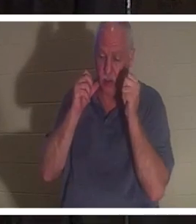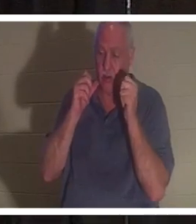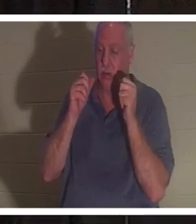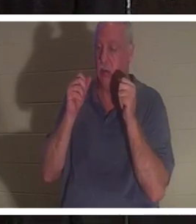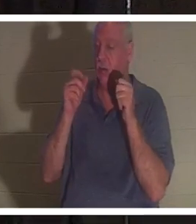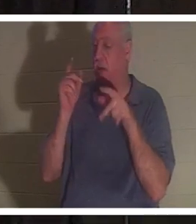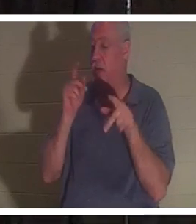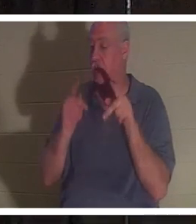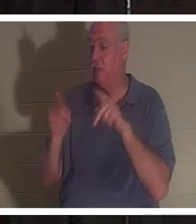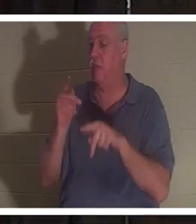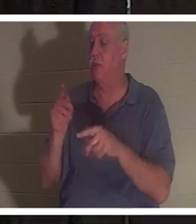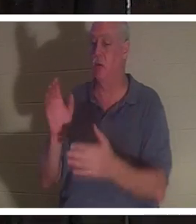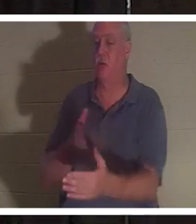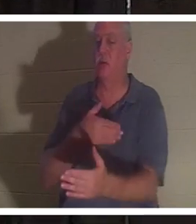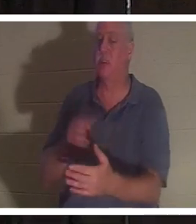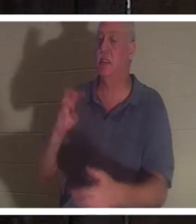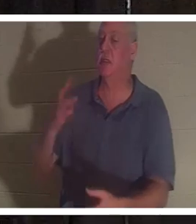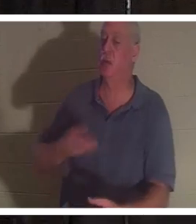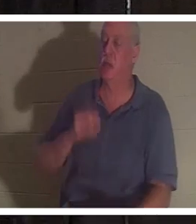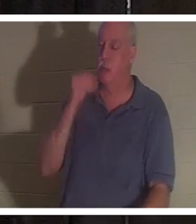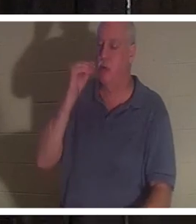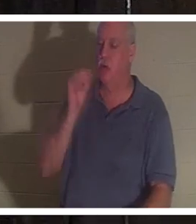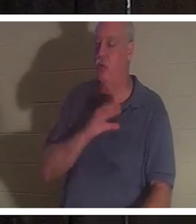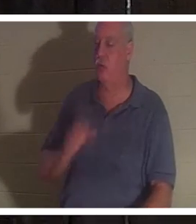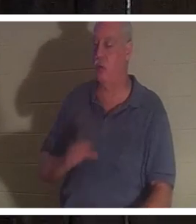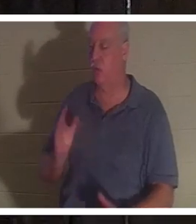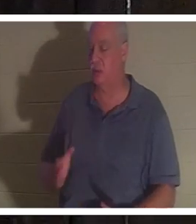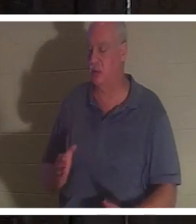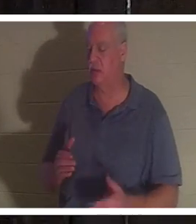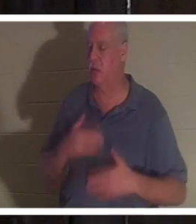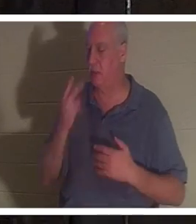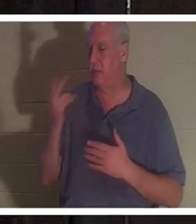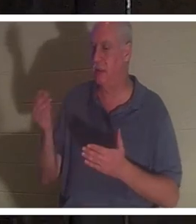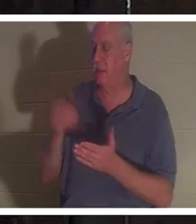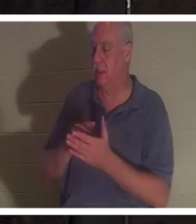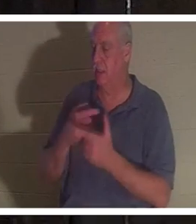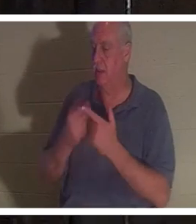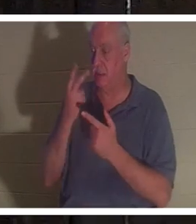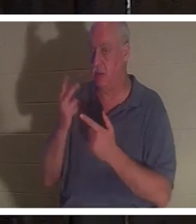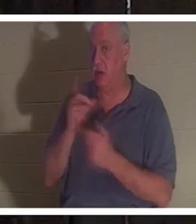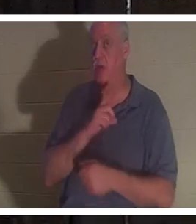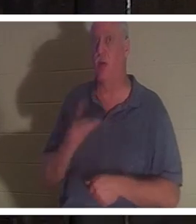Freunde, die sie so gerne wiedersah, und dann sah sie den Herrn. Und der Herr sprach zu